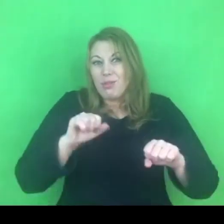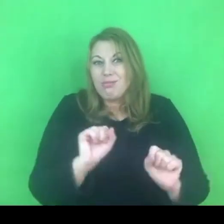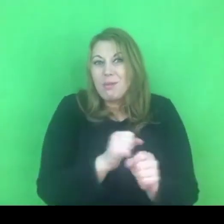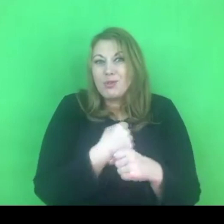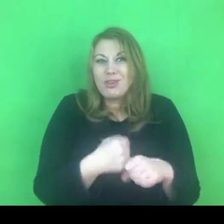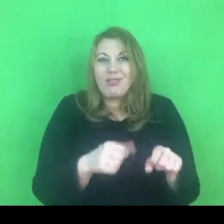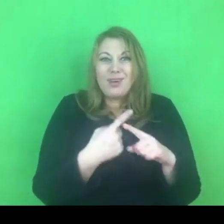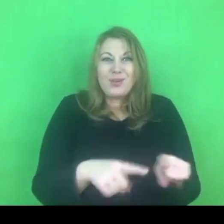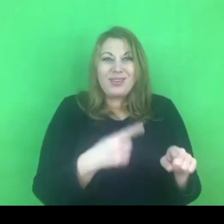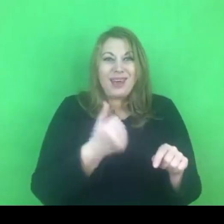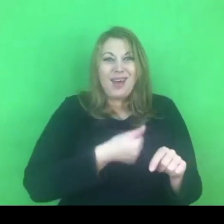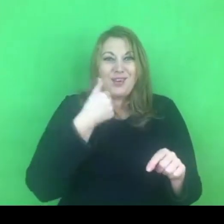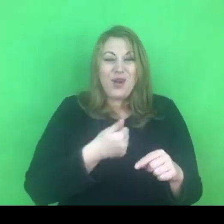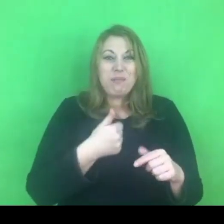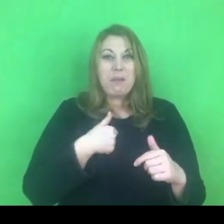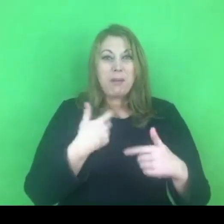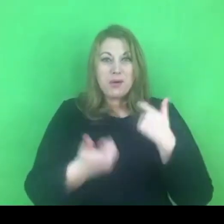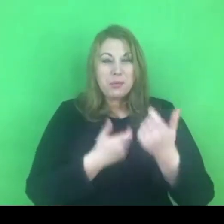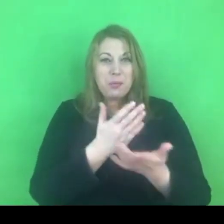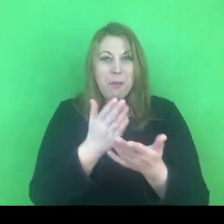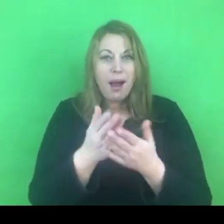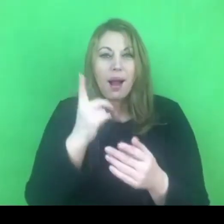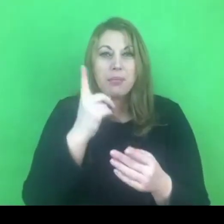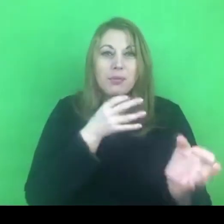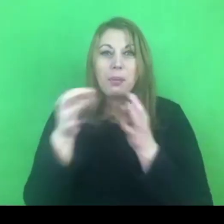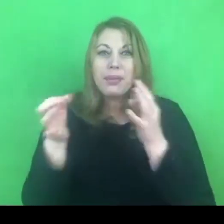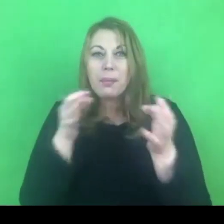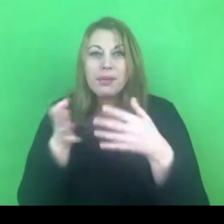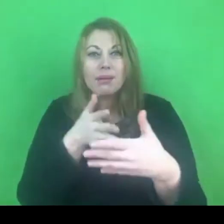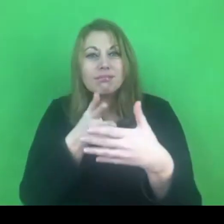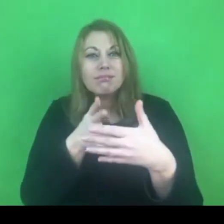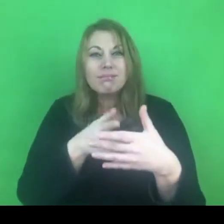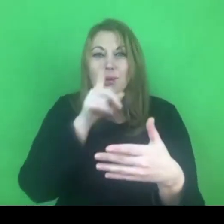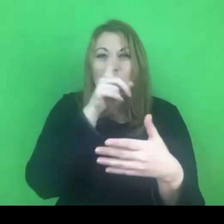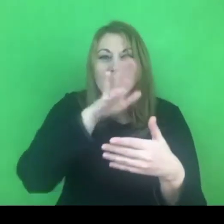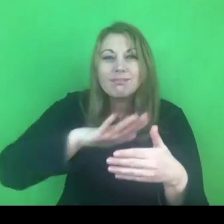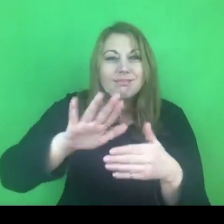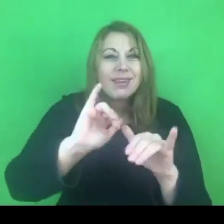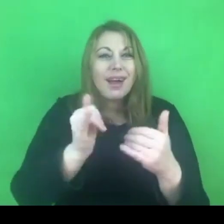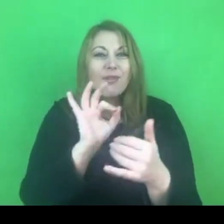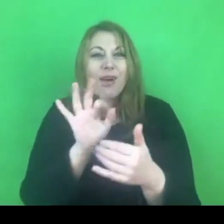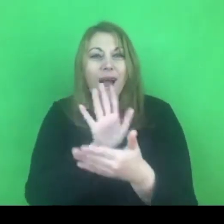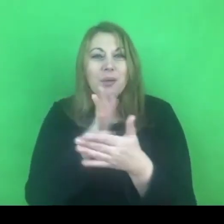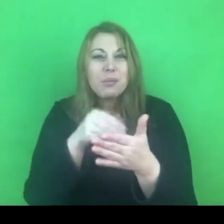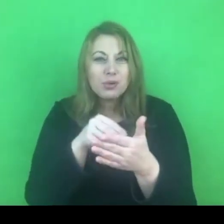Kiedy ten program ma być roczny to ta ocena i diagnoza jest tym bardziej trudna do przeprowadzenia.